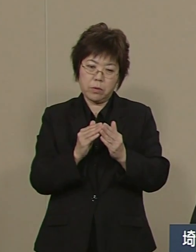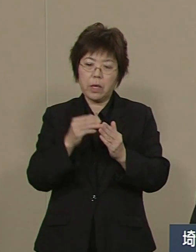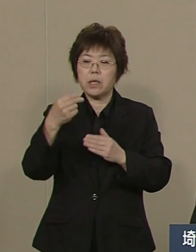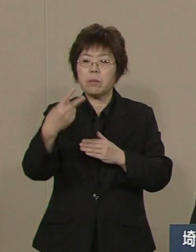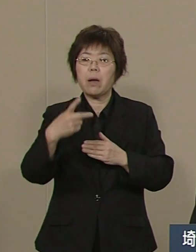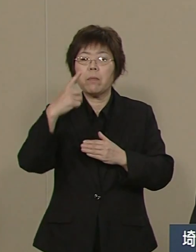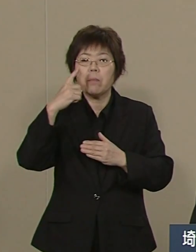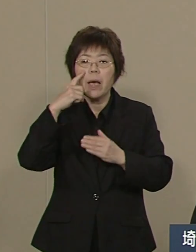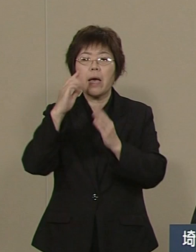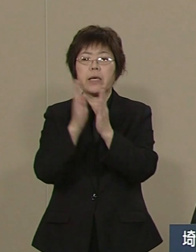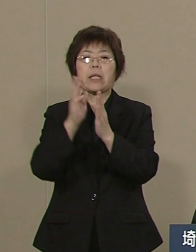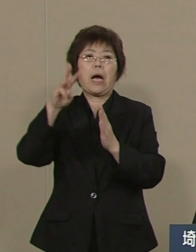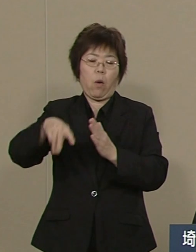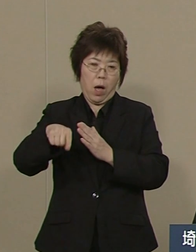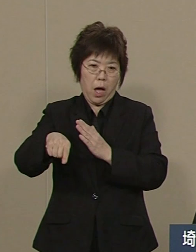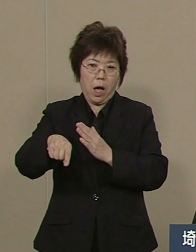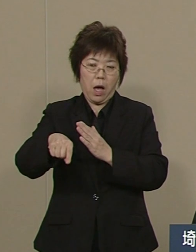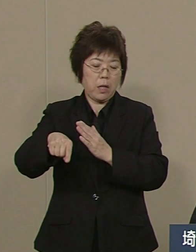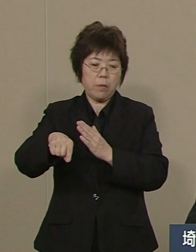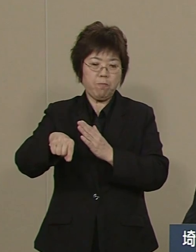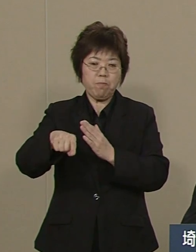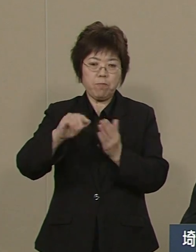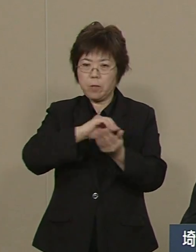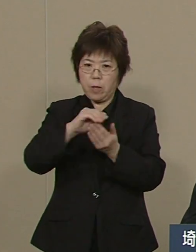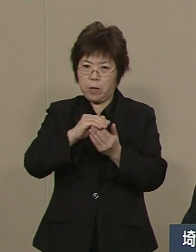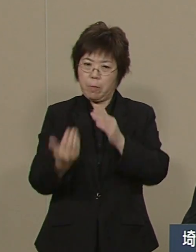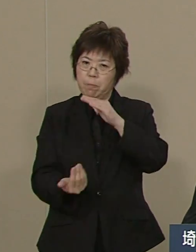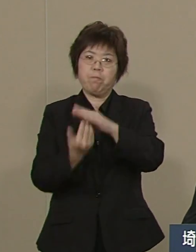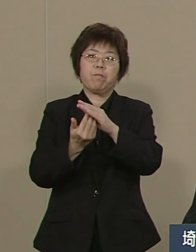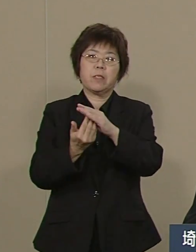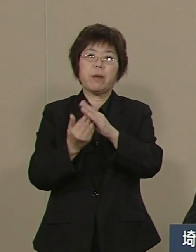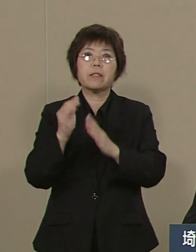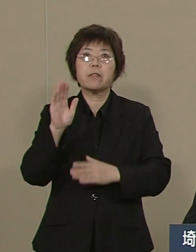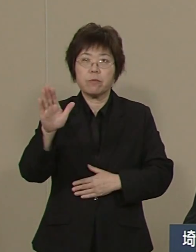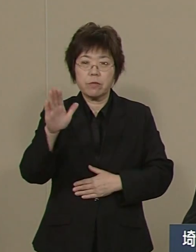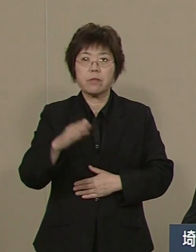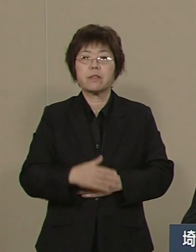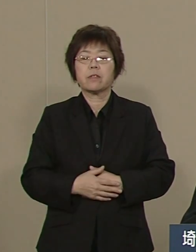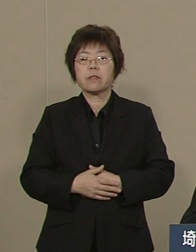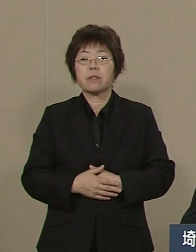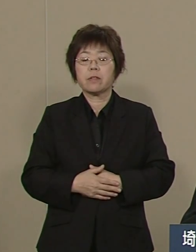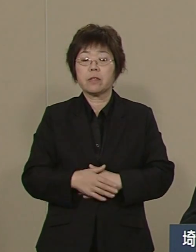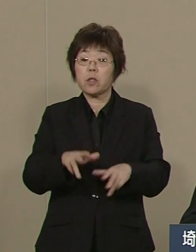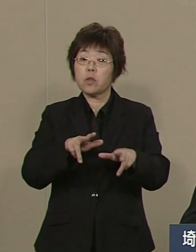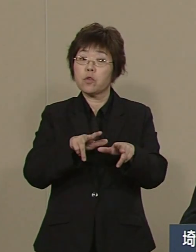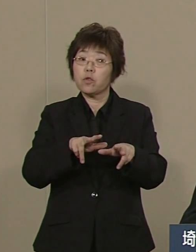大きく切り離して断トツです 行政改革はもっと ドラスティックです